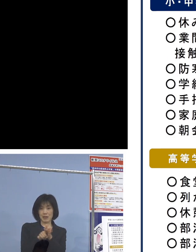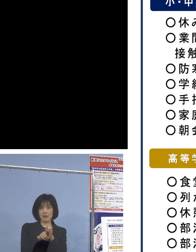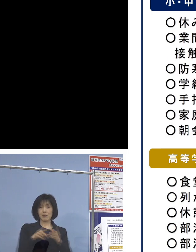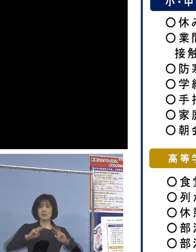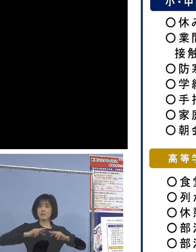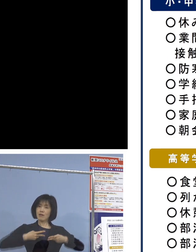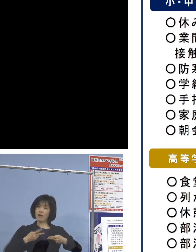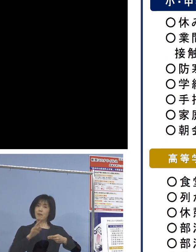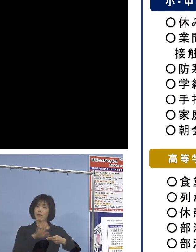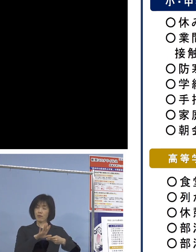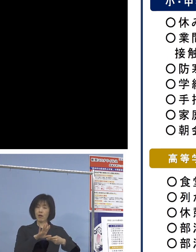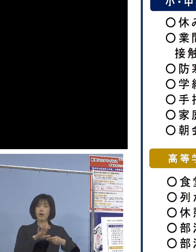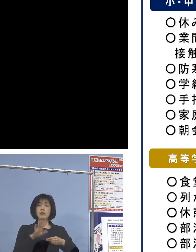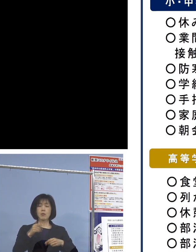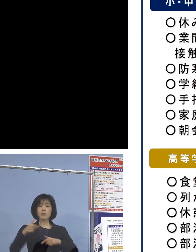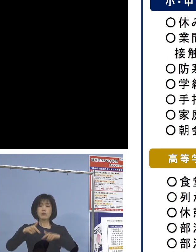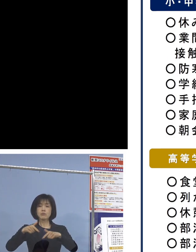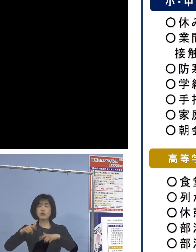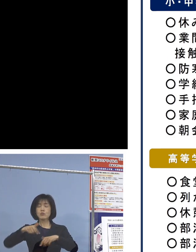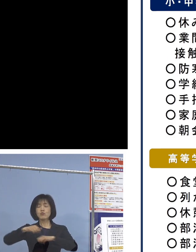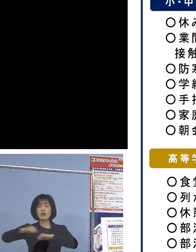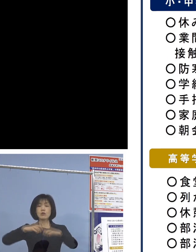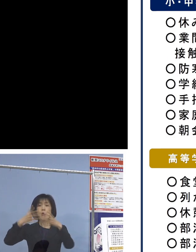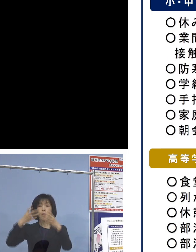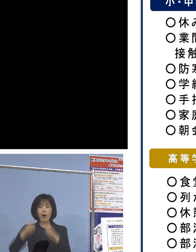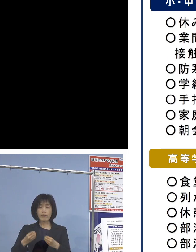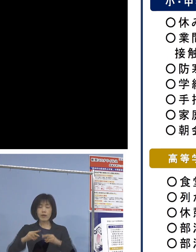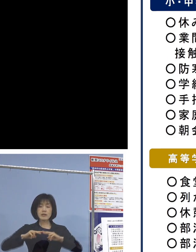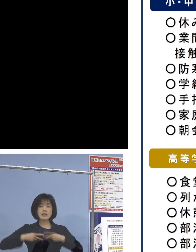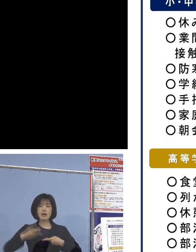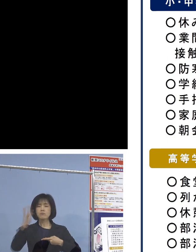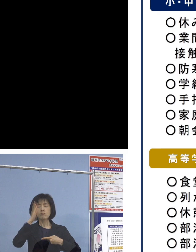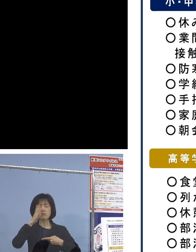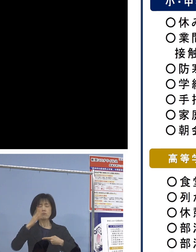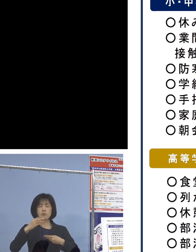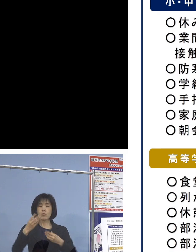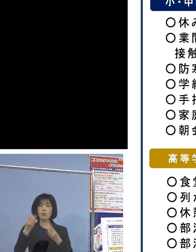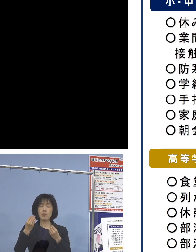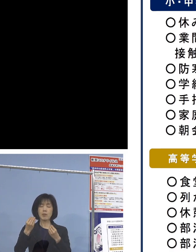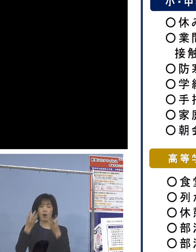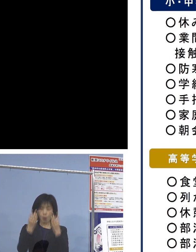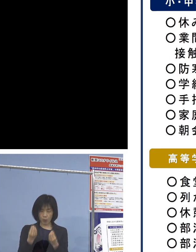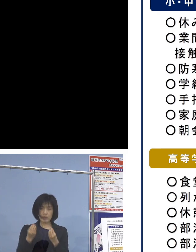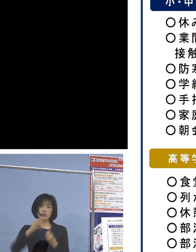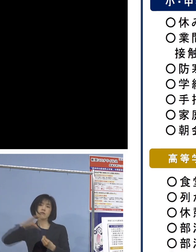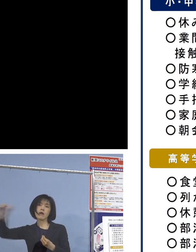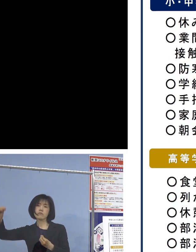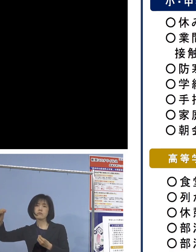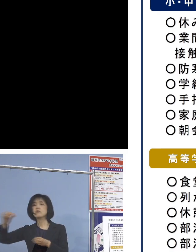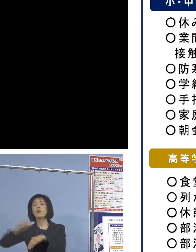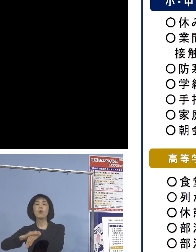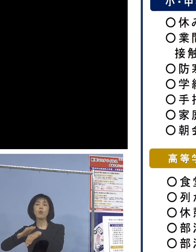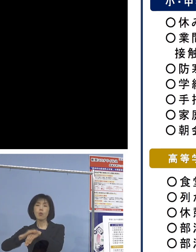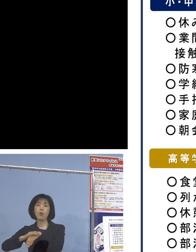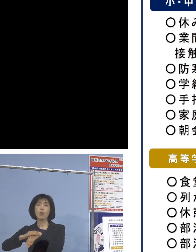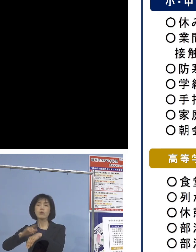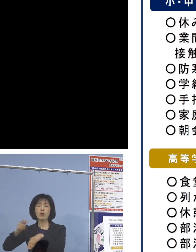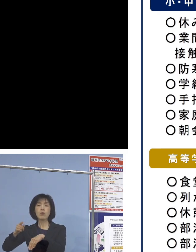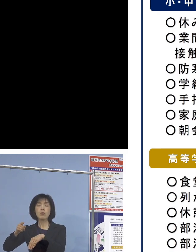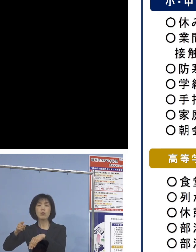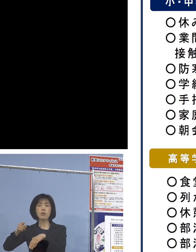部活動終了後に着替えをせず そのまま帰宅をすぐすると、こうしたことも可能と